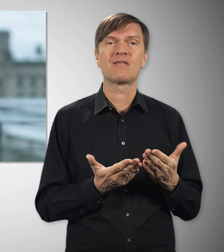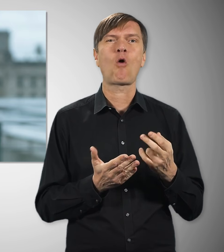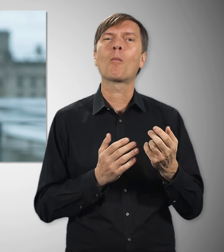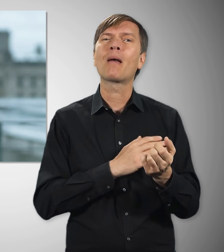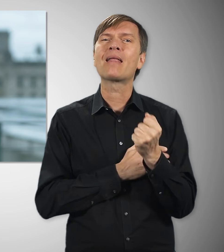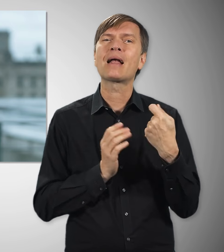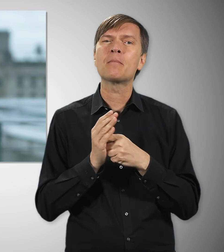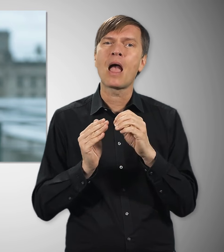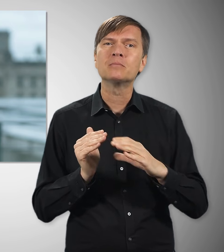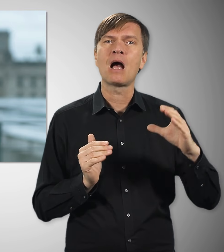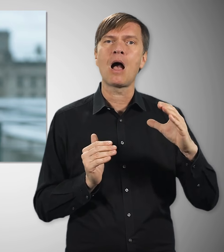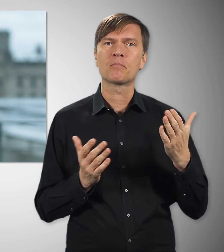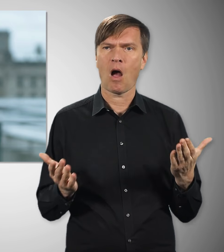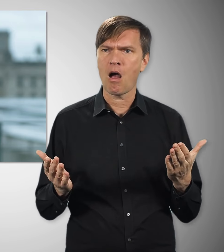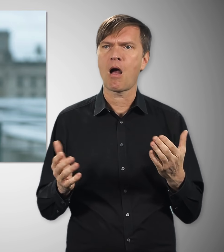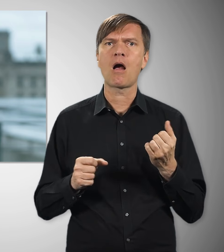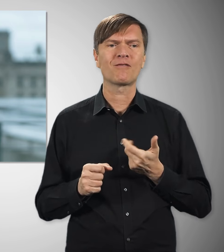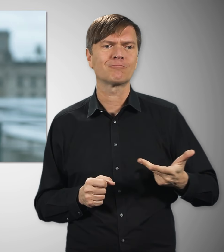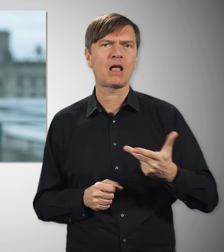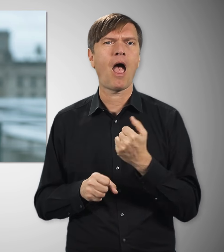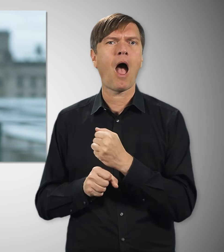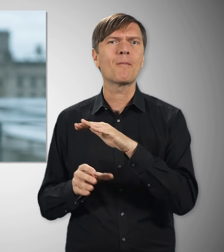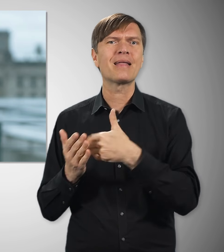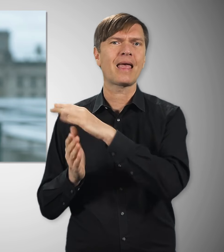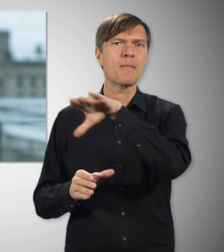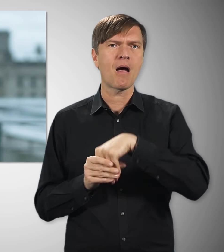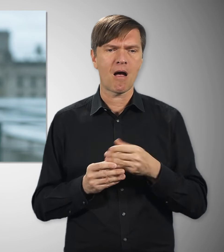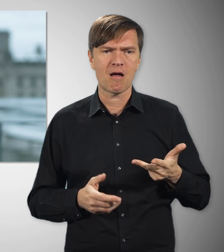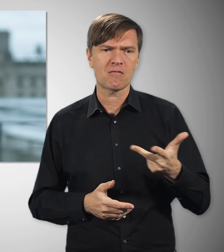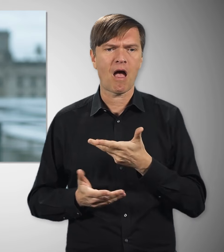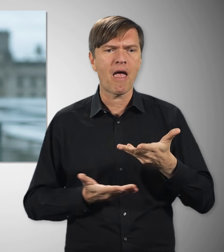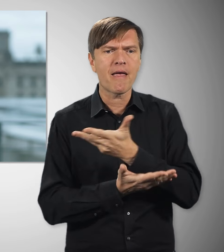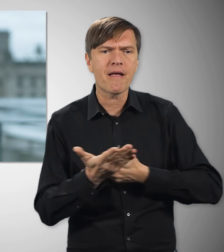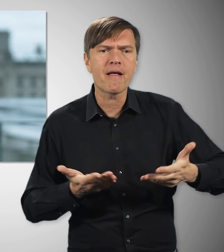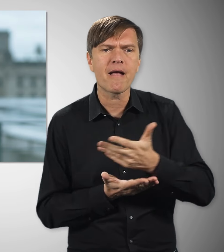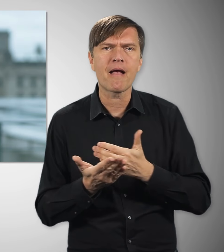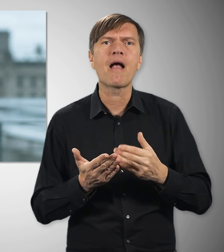Zusammen mit den Arbeitgebern haben wir uns hingesetzt und den Weg frei gemacht für eine Inflationsprämie.